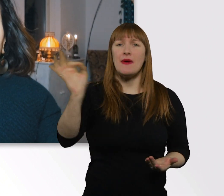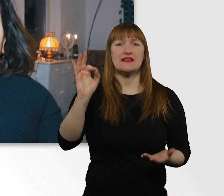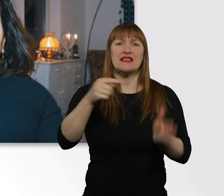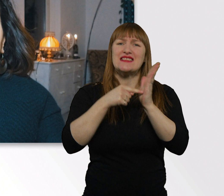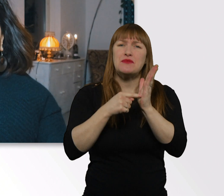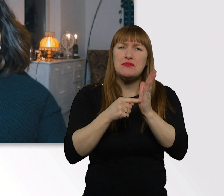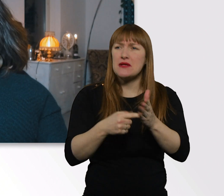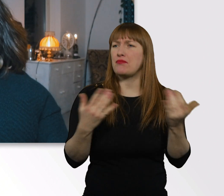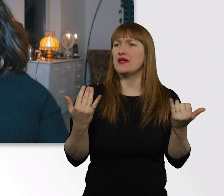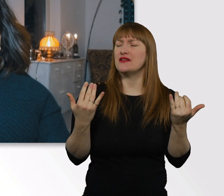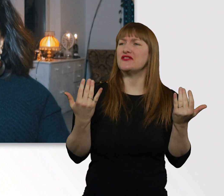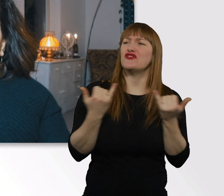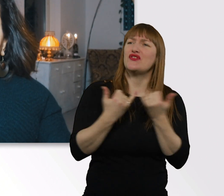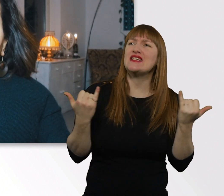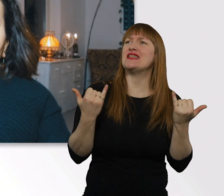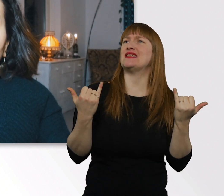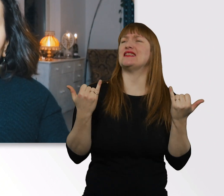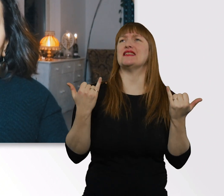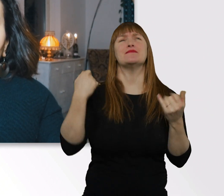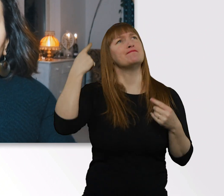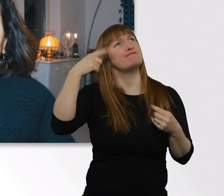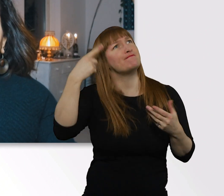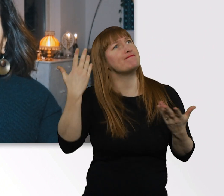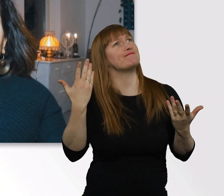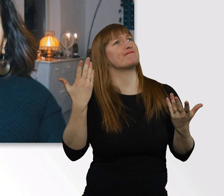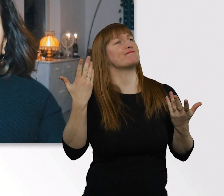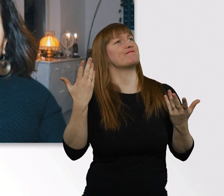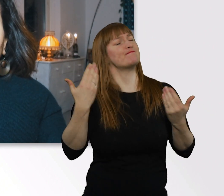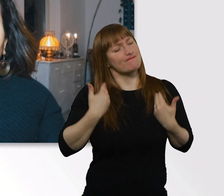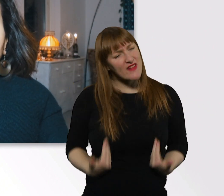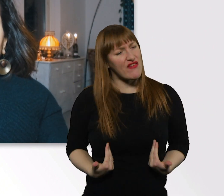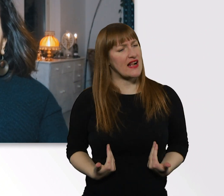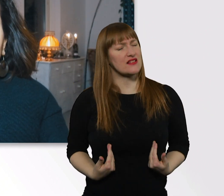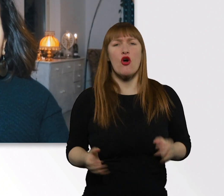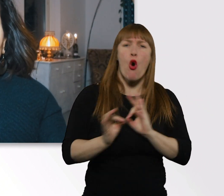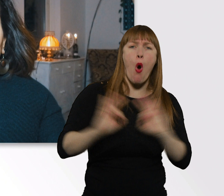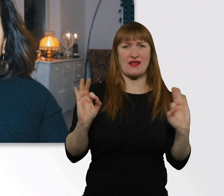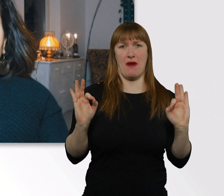wie wir uns denn optimal verhalten können in jeglichen Situationen .